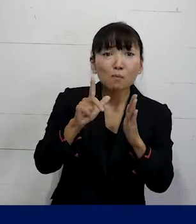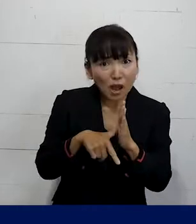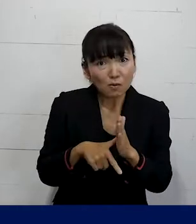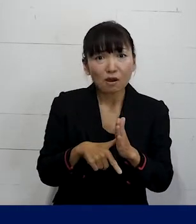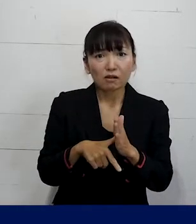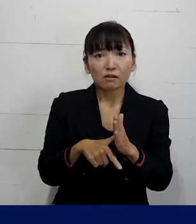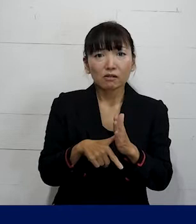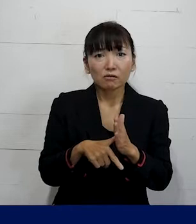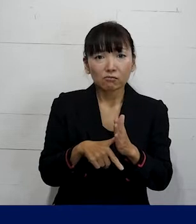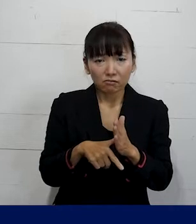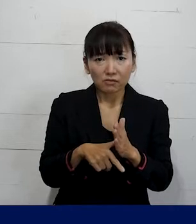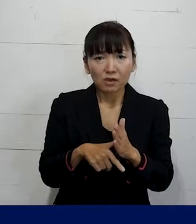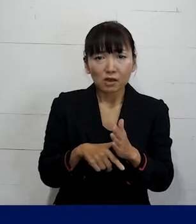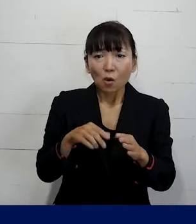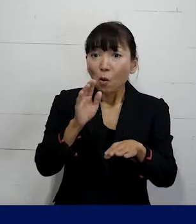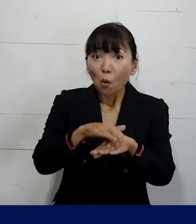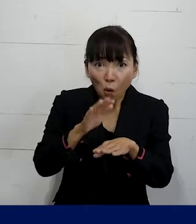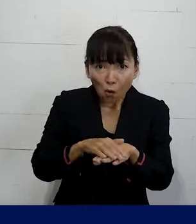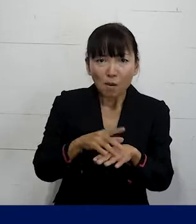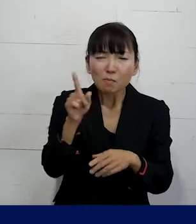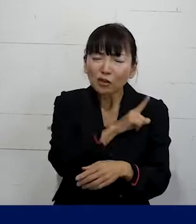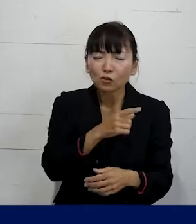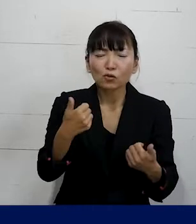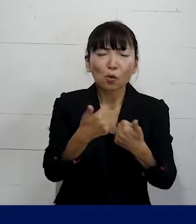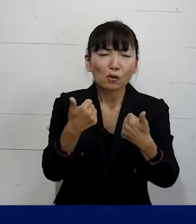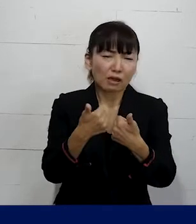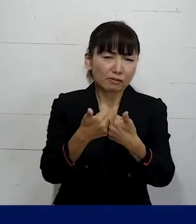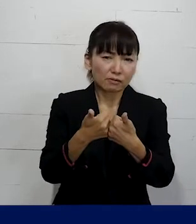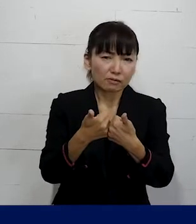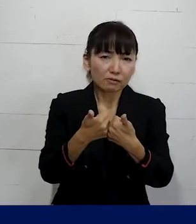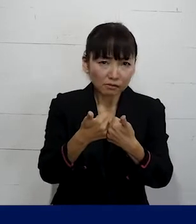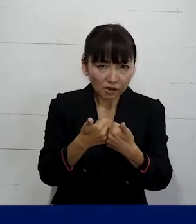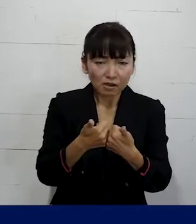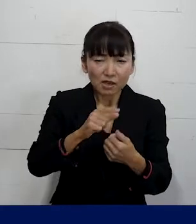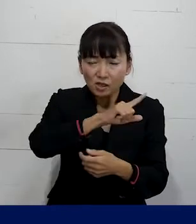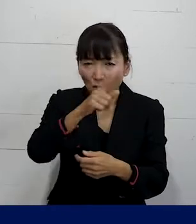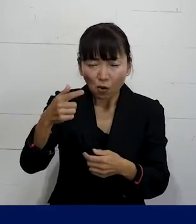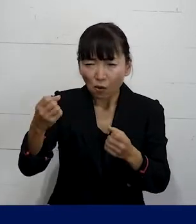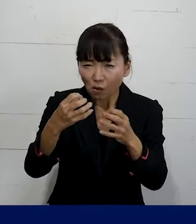何ができるかはお話をしている中で もっと掘り下げていく中で